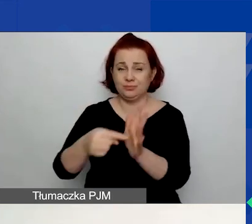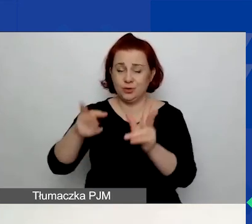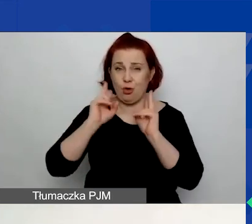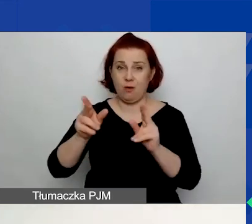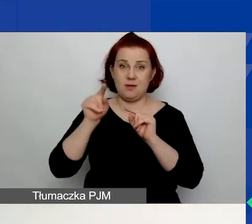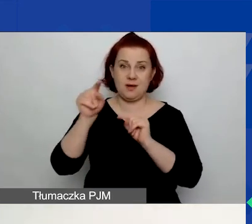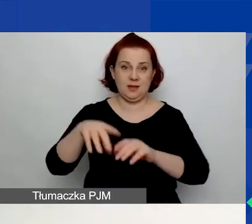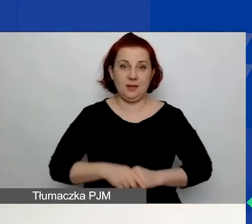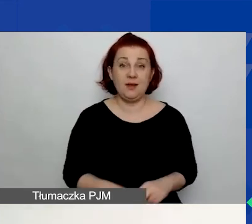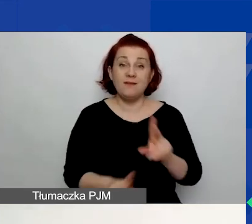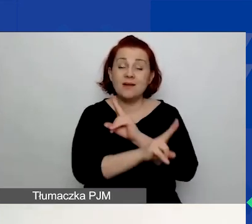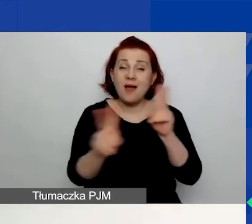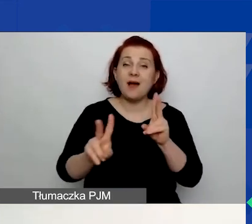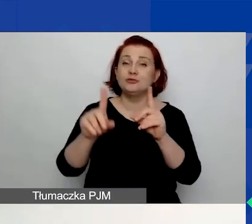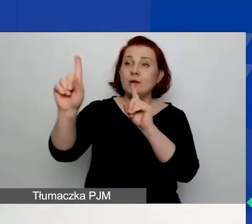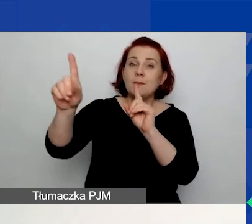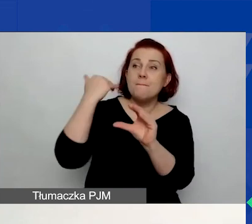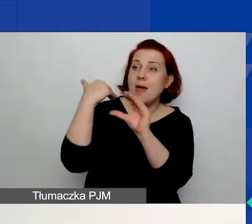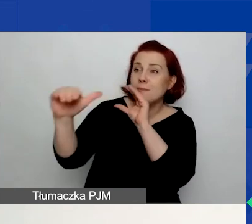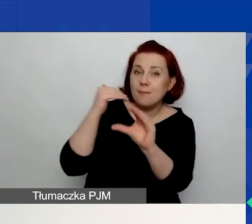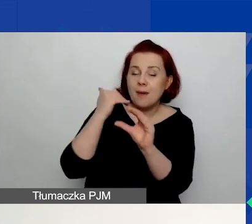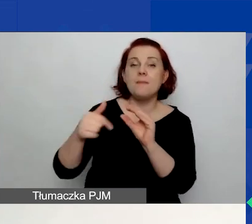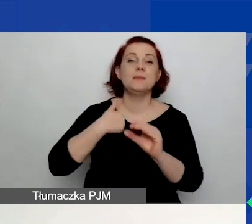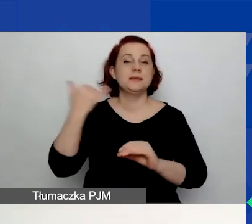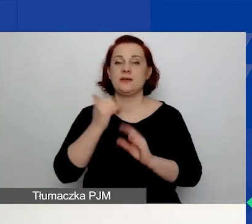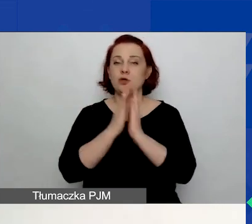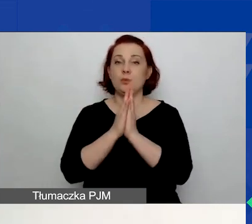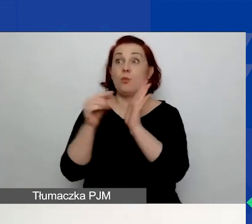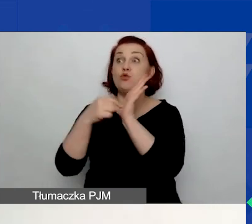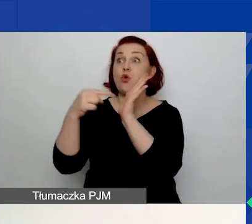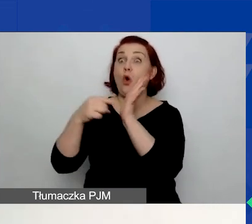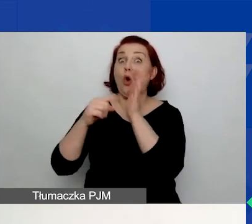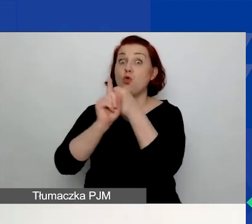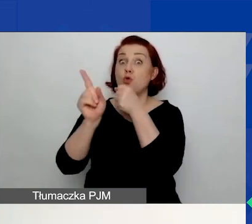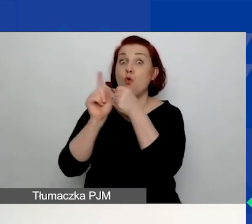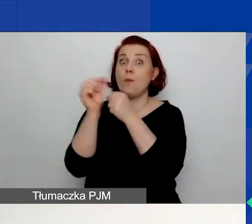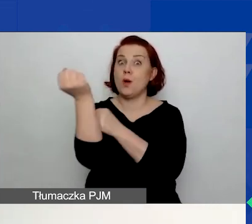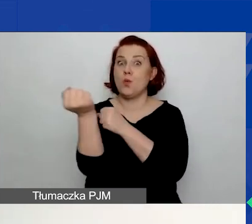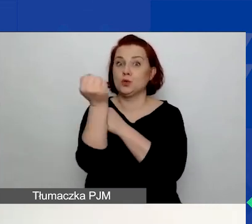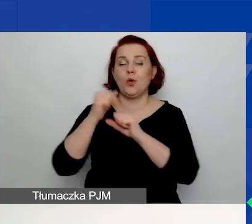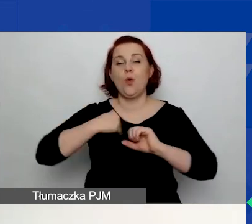We wszelkiej korespondencji z nami prosimy o posługiwanie się tym numerem, ponieważ to nam bardzo ułatwi pracę.